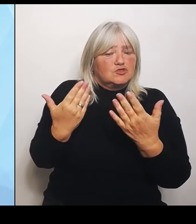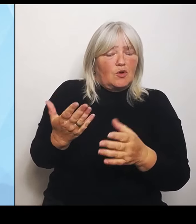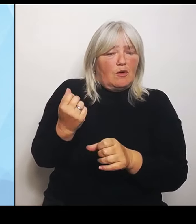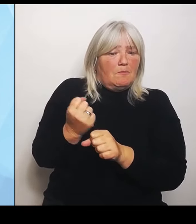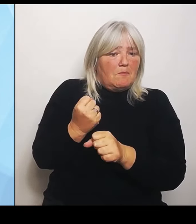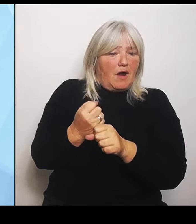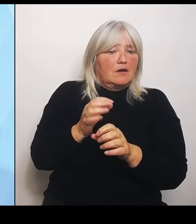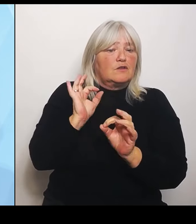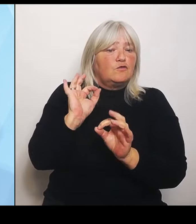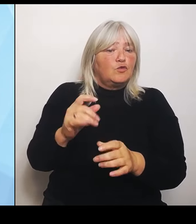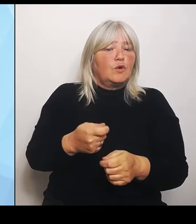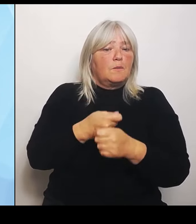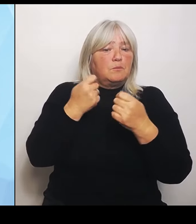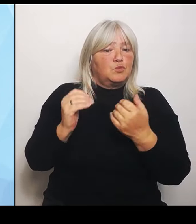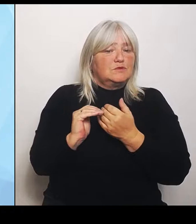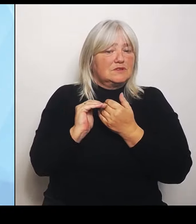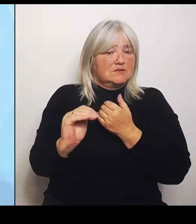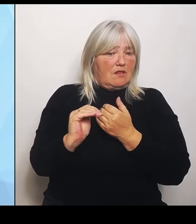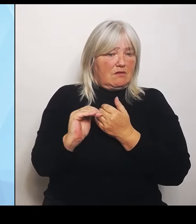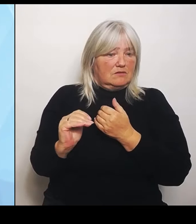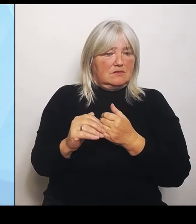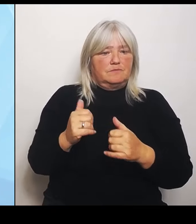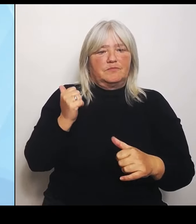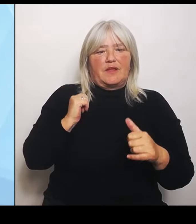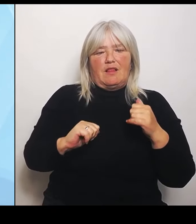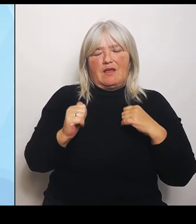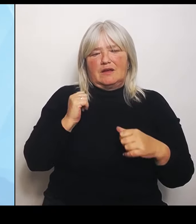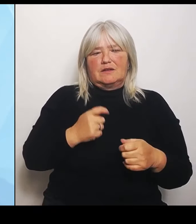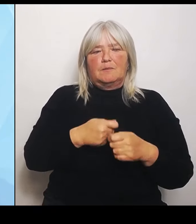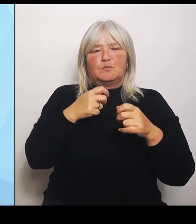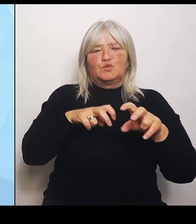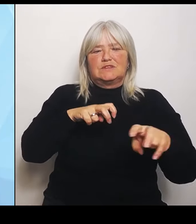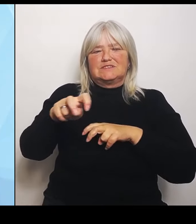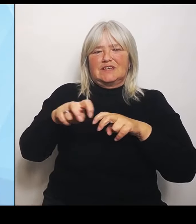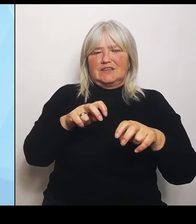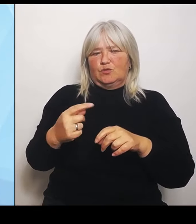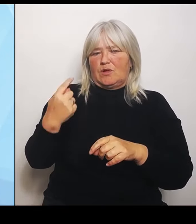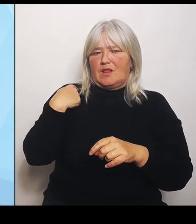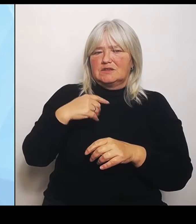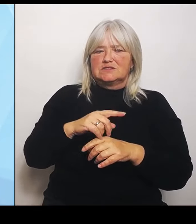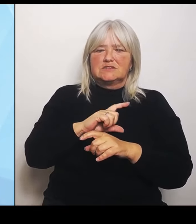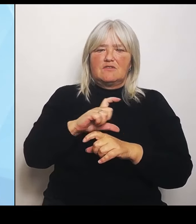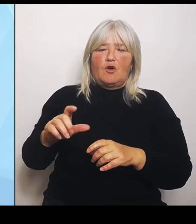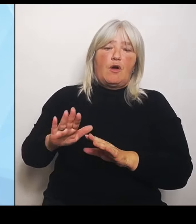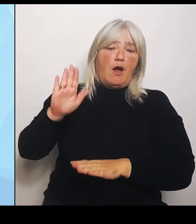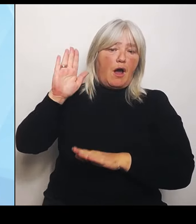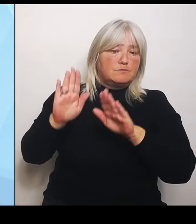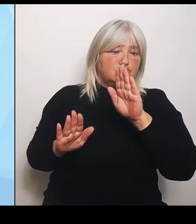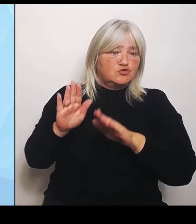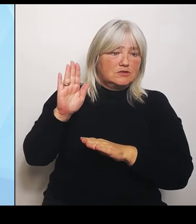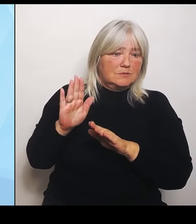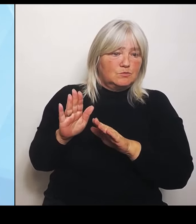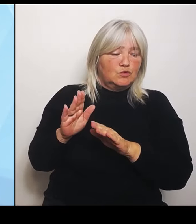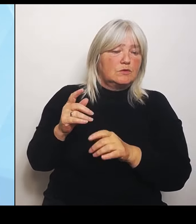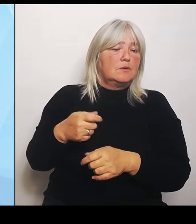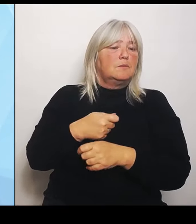auch letzte Woche, als es abgestimmt wurde, im Bundestag niemand auf die wichtigen Forderungen der Bundesländer eingegangen.